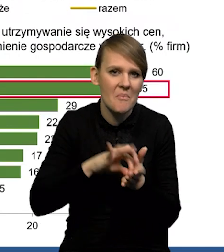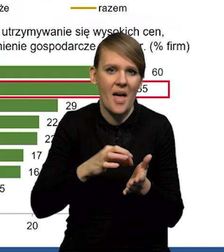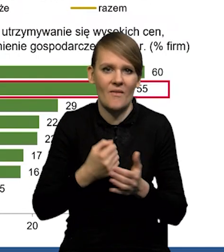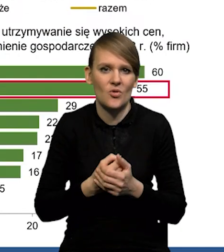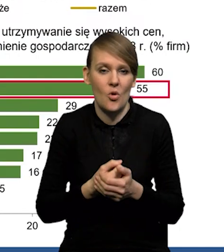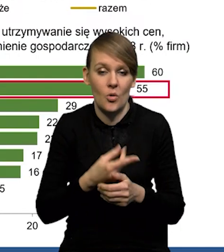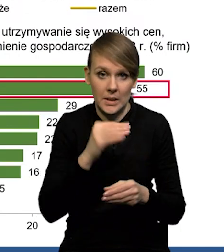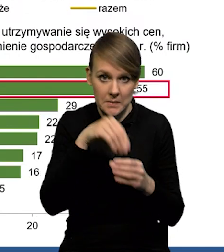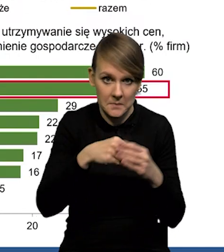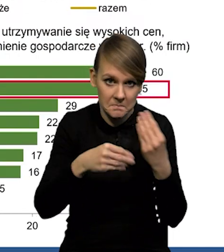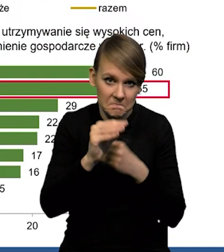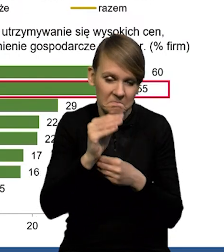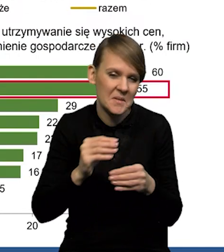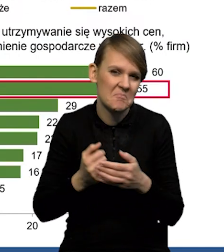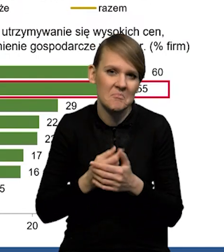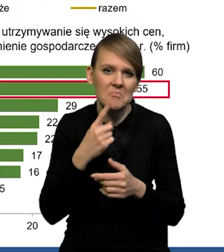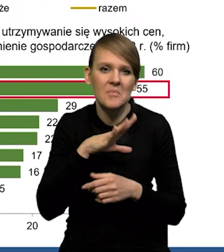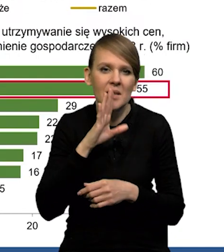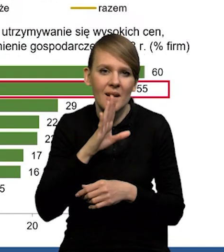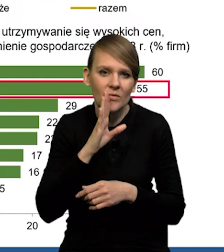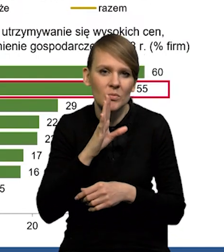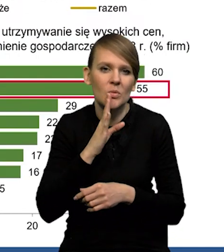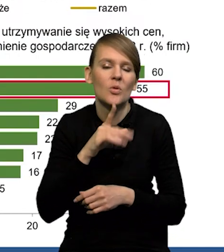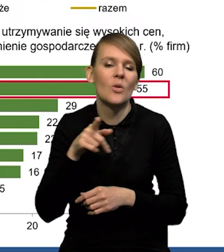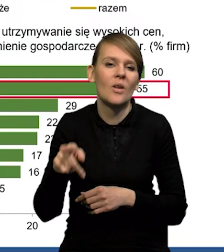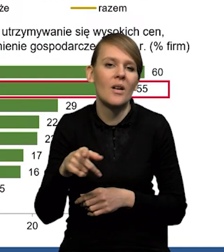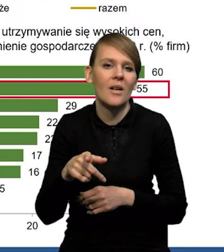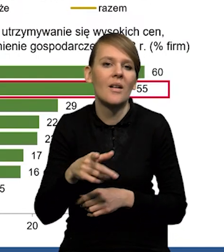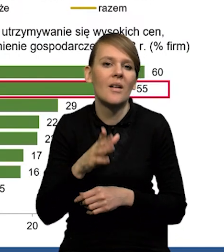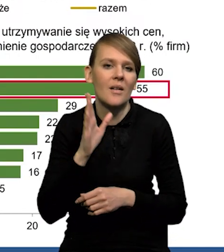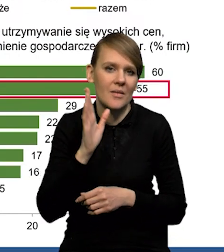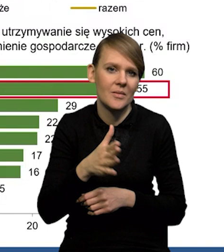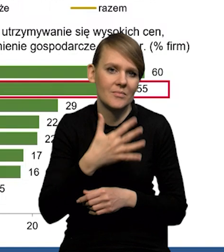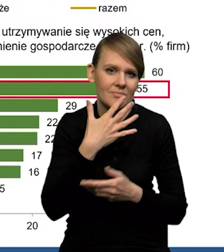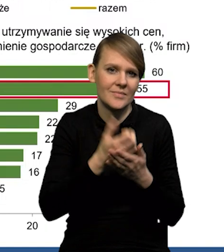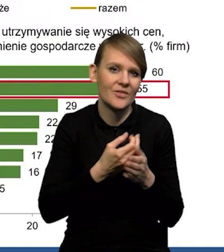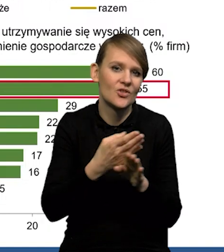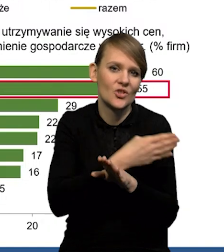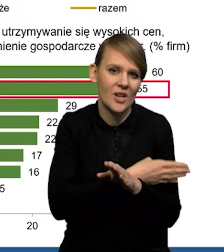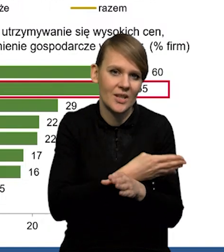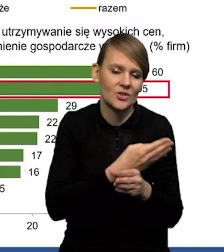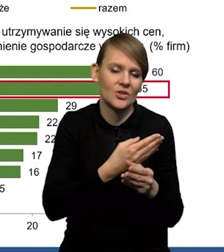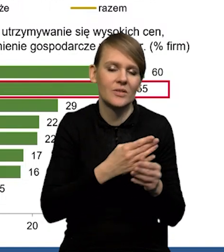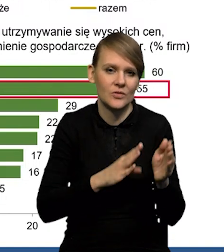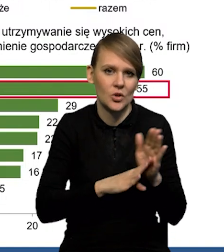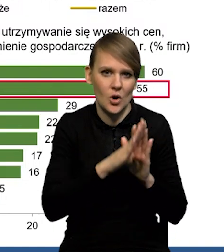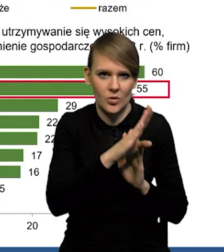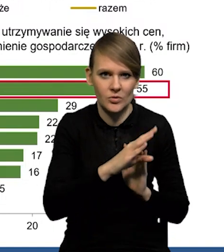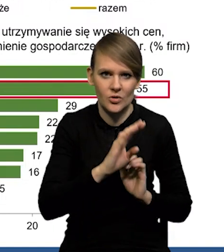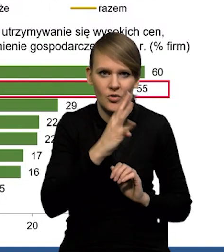Tak jak mówię, prawdopodobnie duża część tego wzrostu to są jeszcze te wcześniejsze wzrosty realizowane i rozliczane w czwartym kwartale.